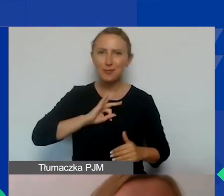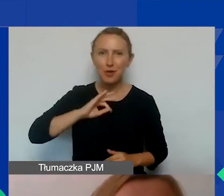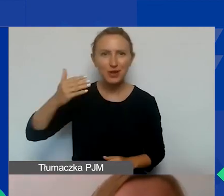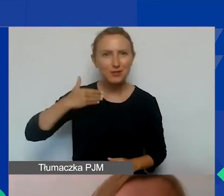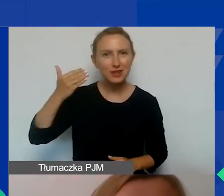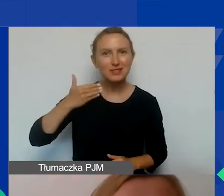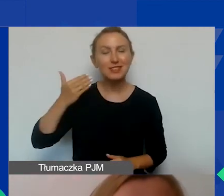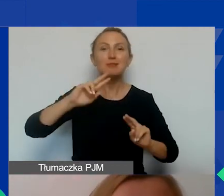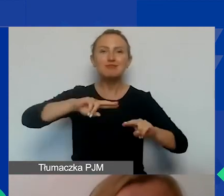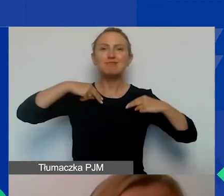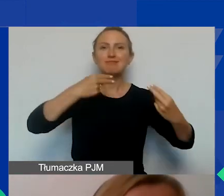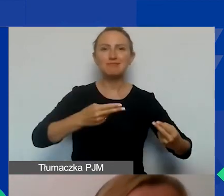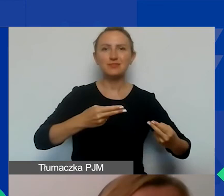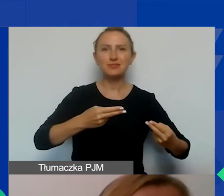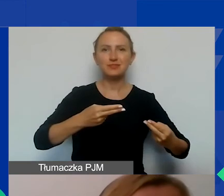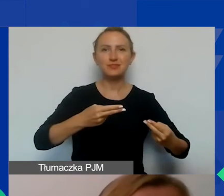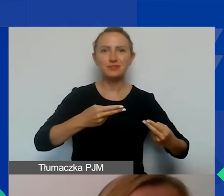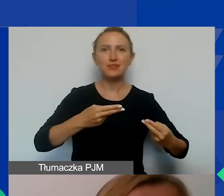i przekazuję głos Ewie. Dziękuję